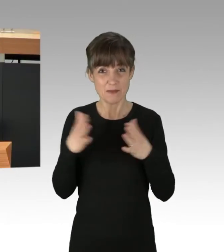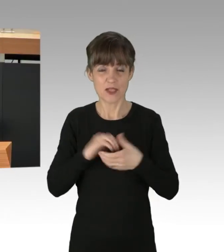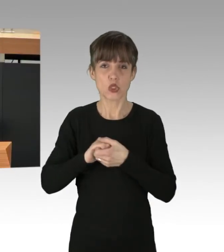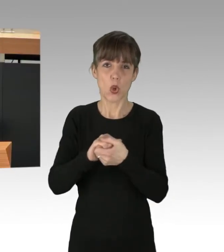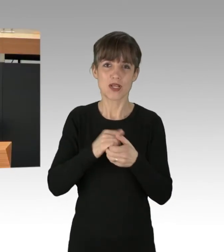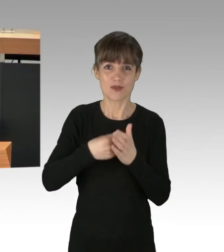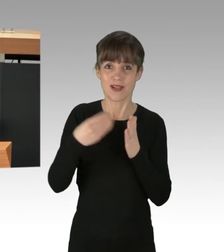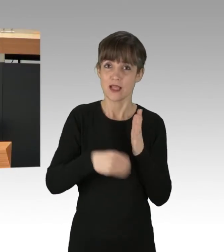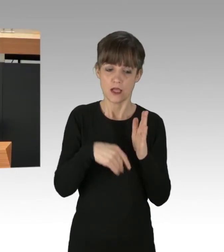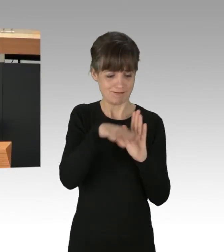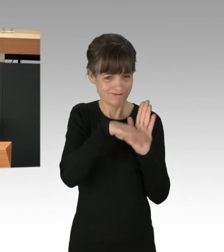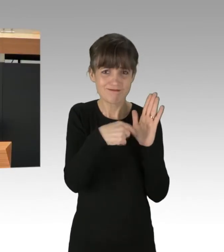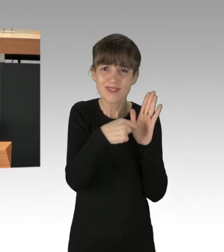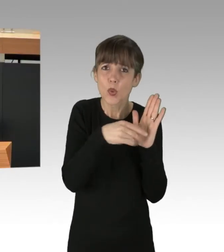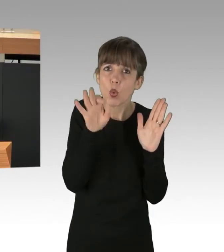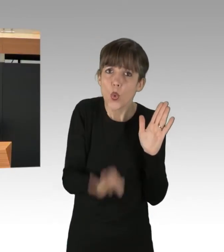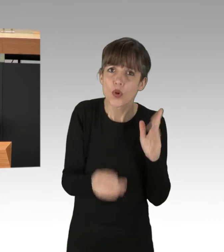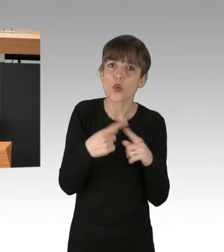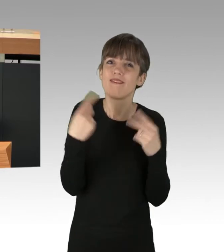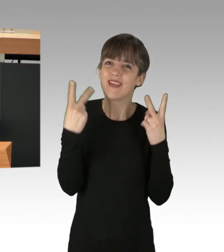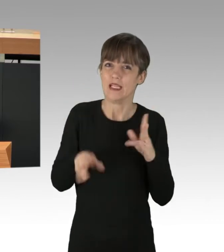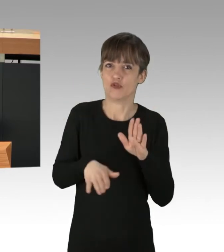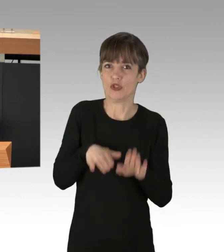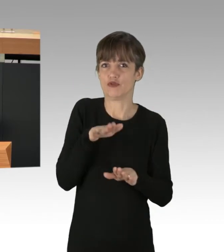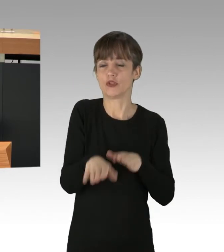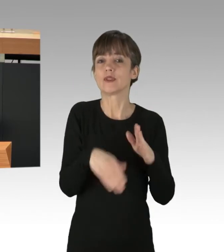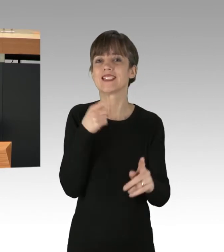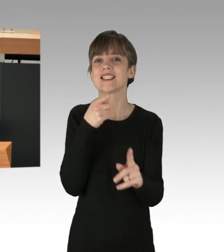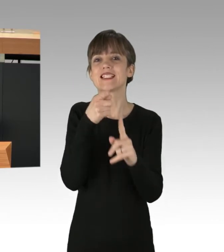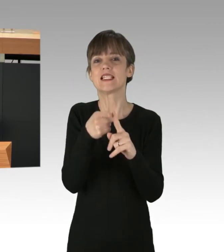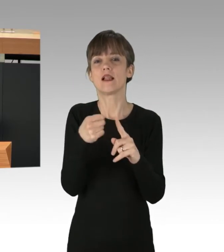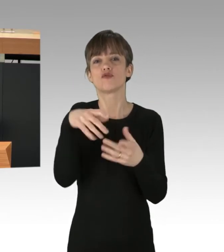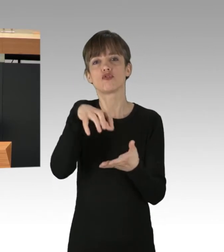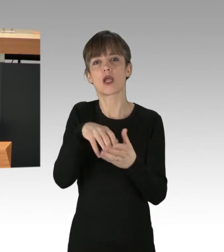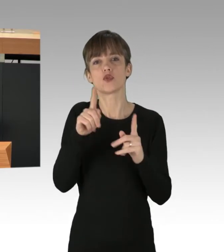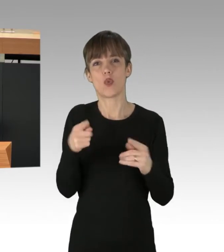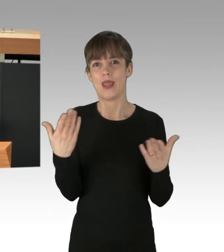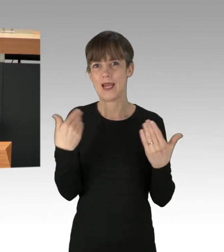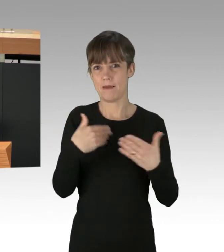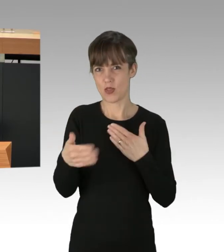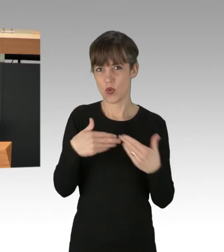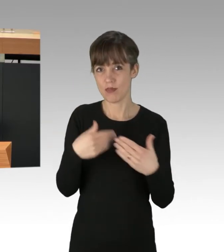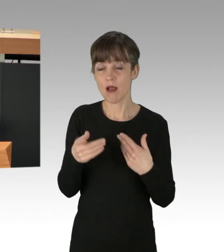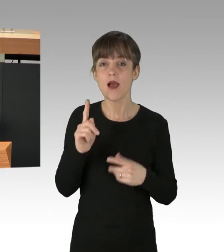sind gute und wichtige Schritte auf dem Weg zu einer Klima-neutralen Stadt. Aber wir dürfen uns nichts vormachen: